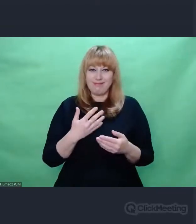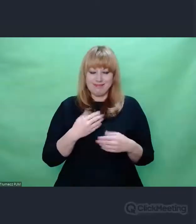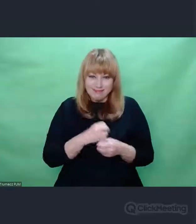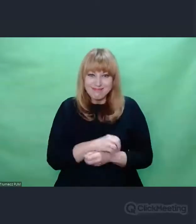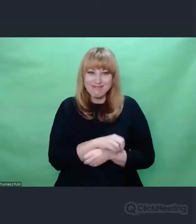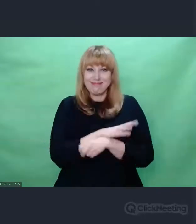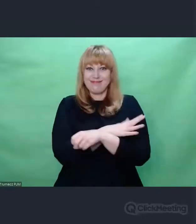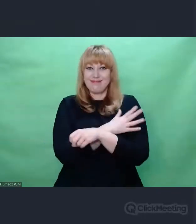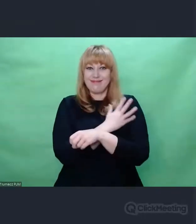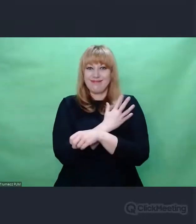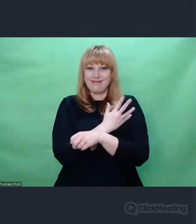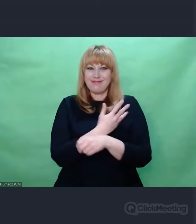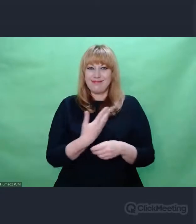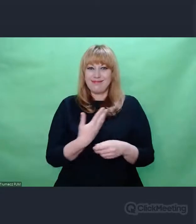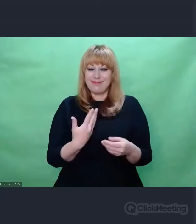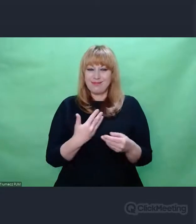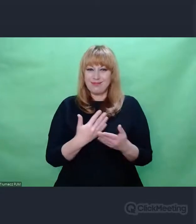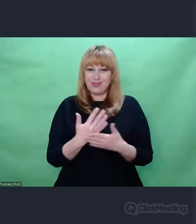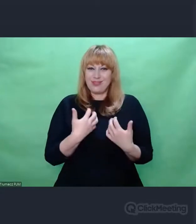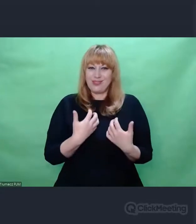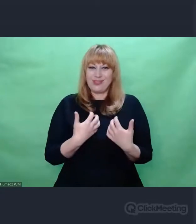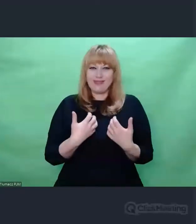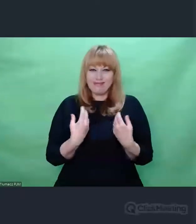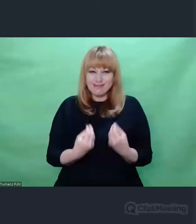wzbogacającym jego przeżycia.